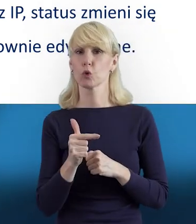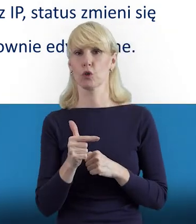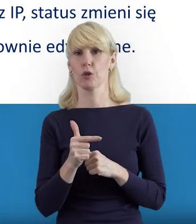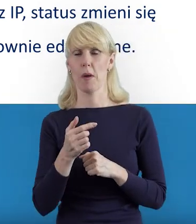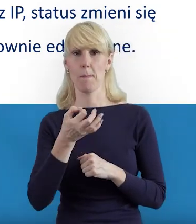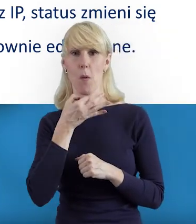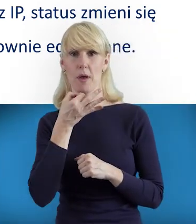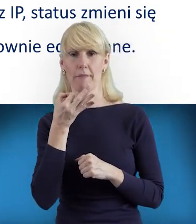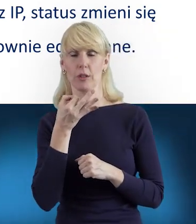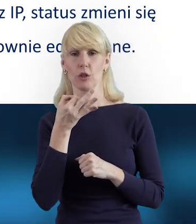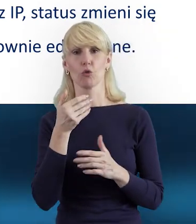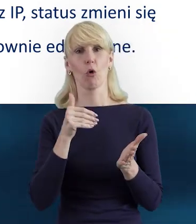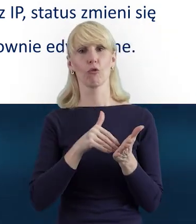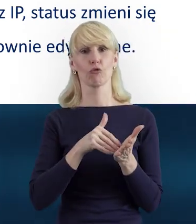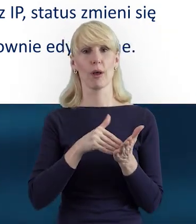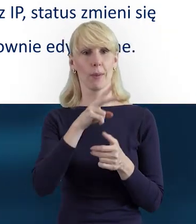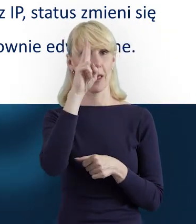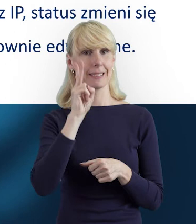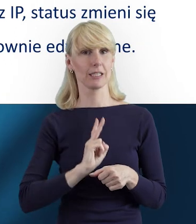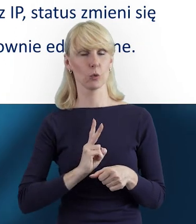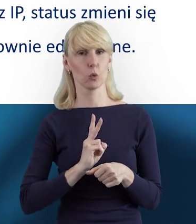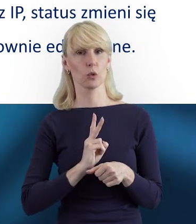należy zgłosić do Instytucji Pośredniczącej